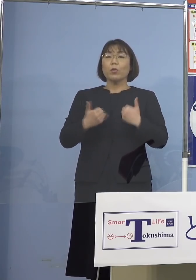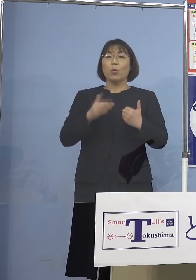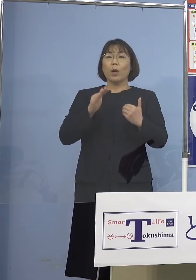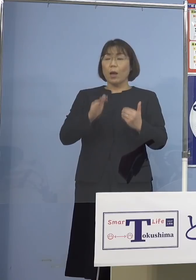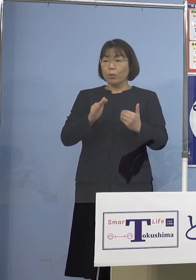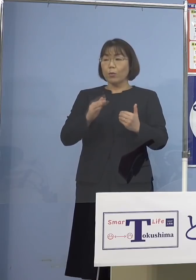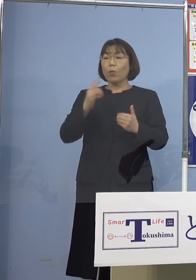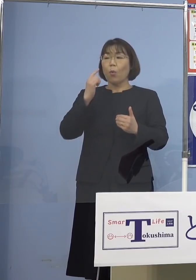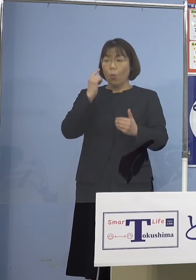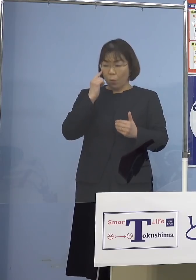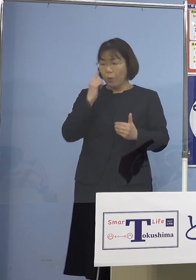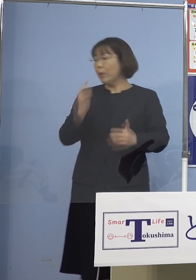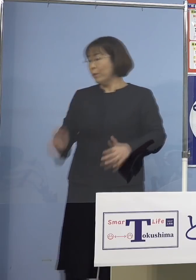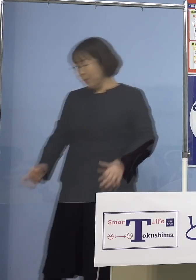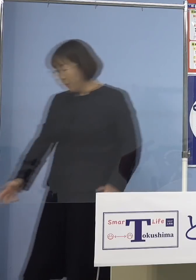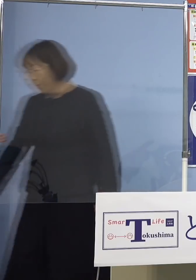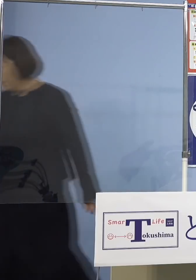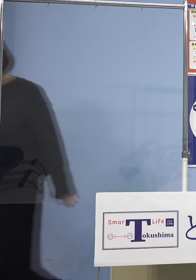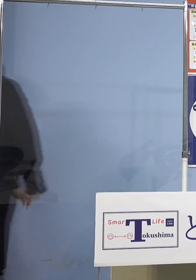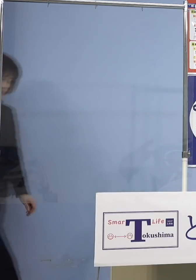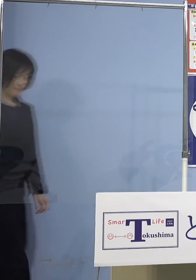ただ、でもだから 何でもいいということではなくて